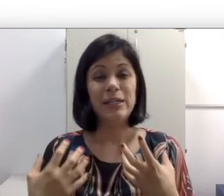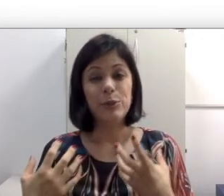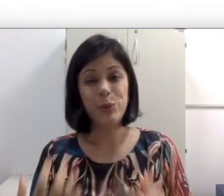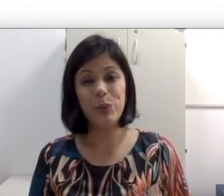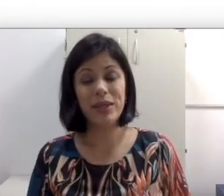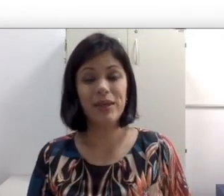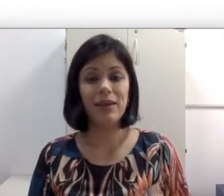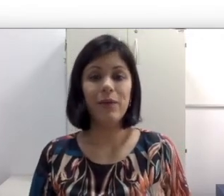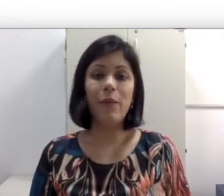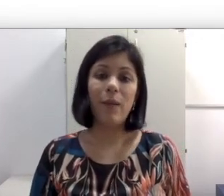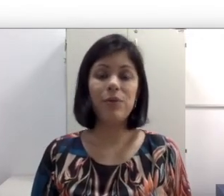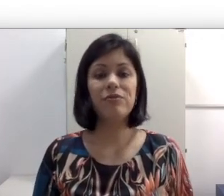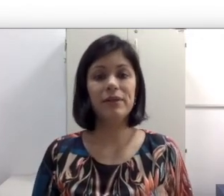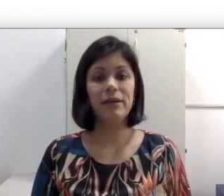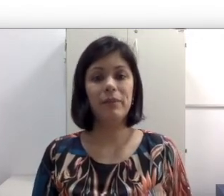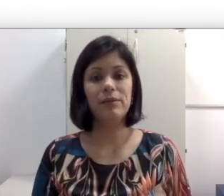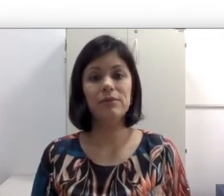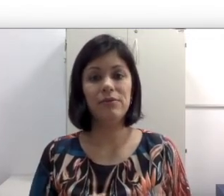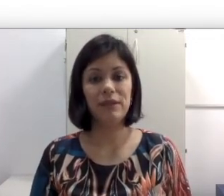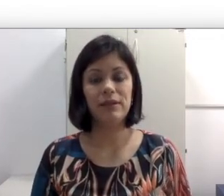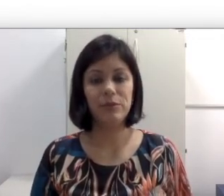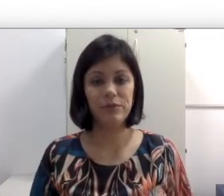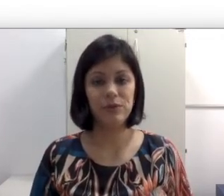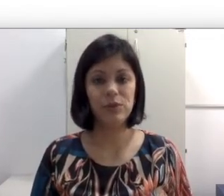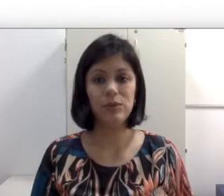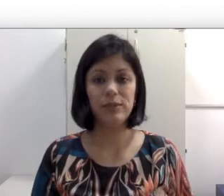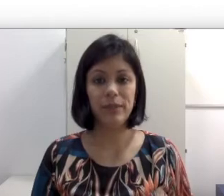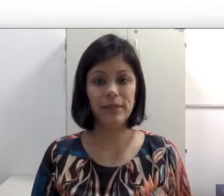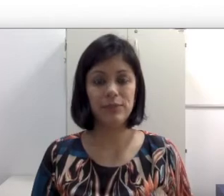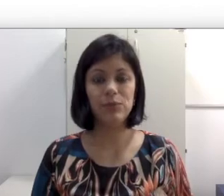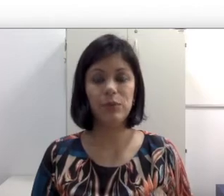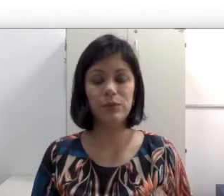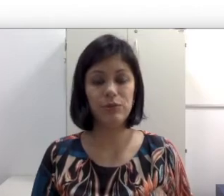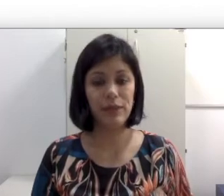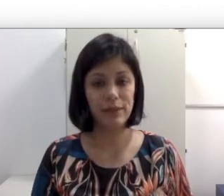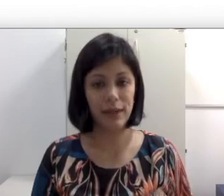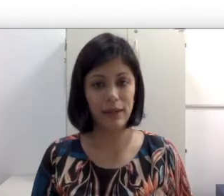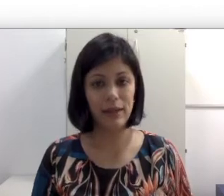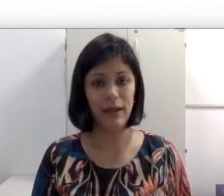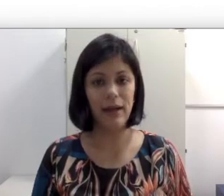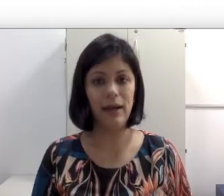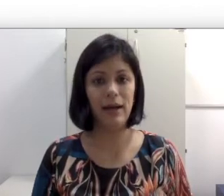do que um aproveitamento da fala da professora e da explicação do conteúdo que ela está